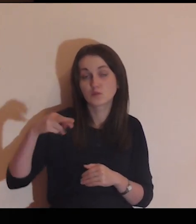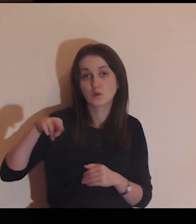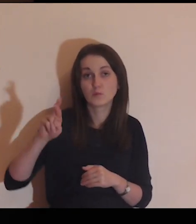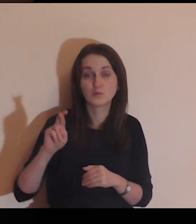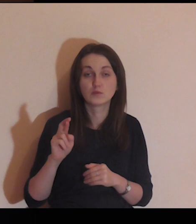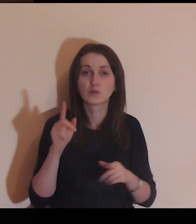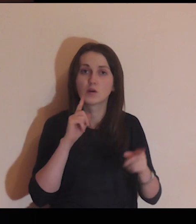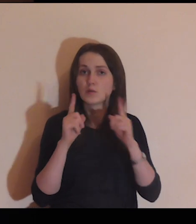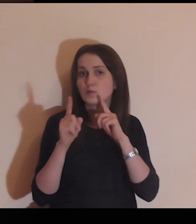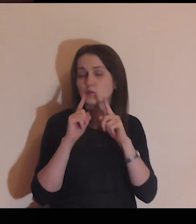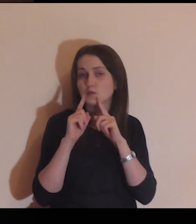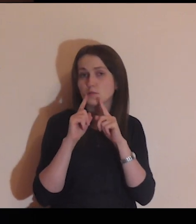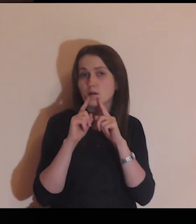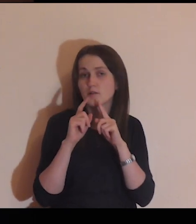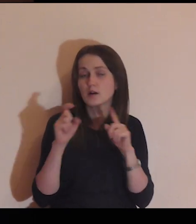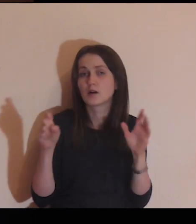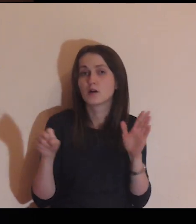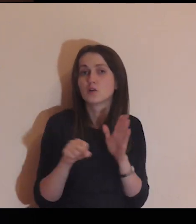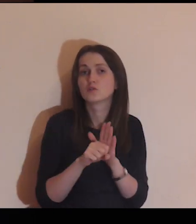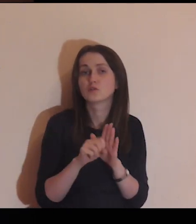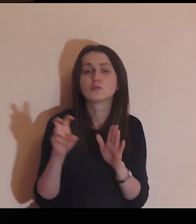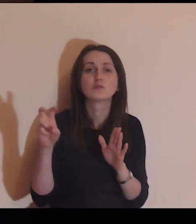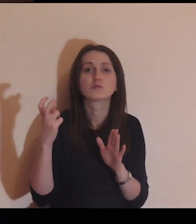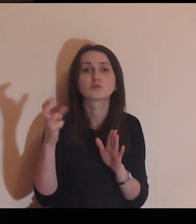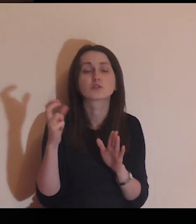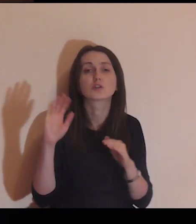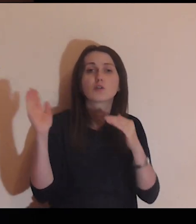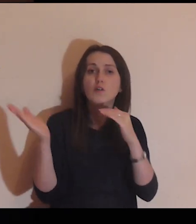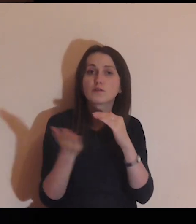Porozmawiaj z Nim, do czego On cię powołuje